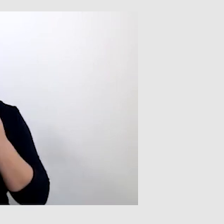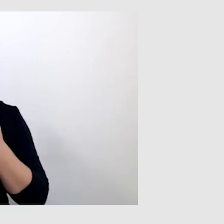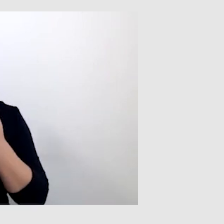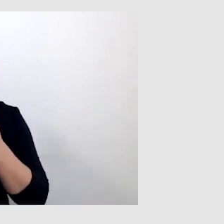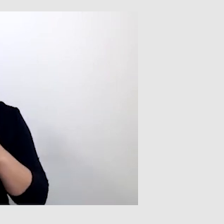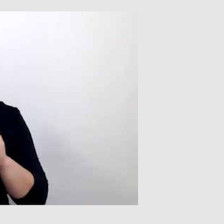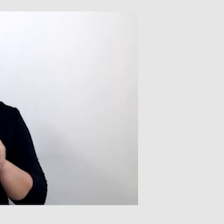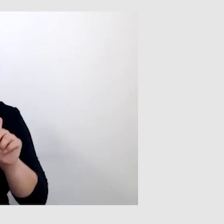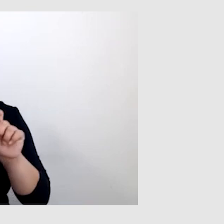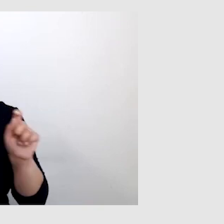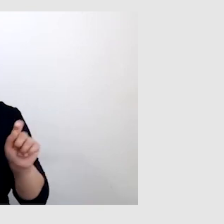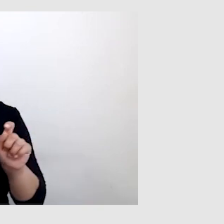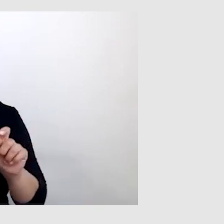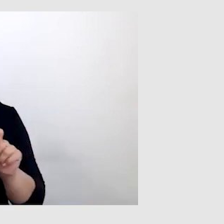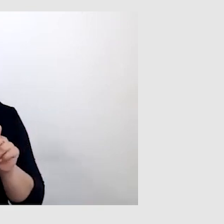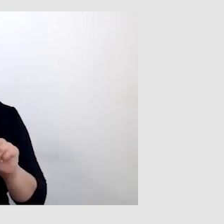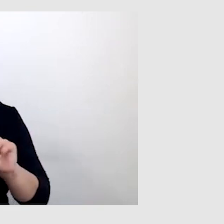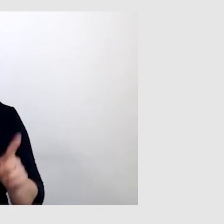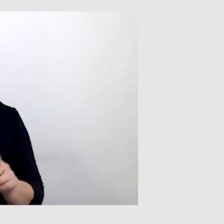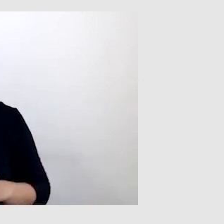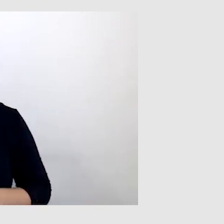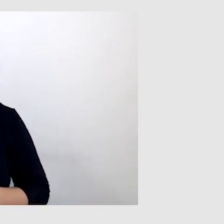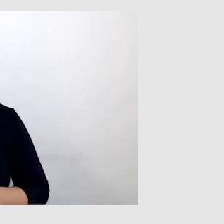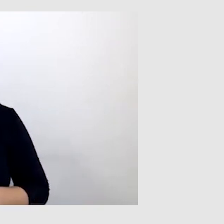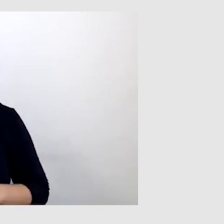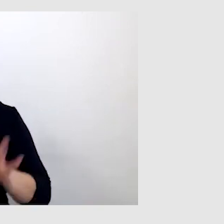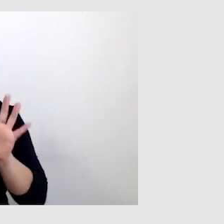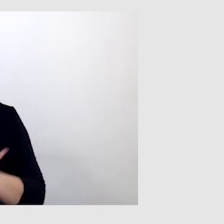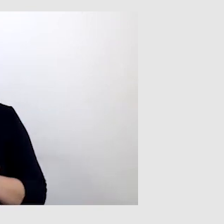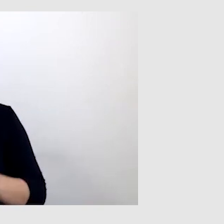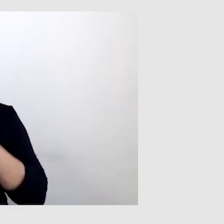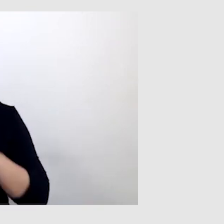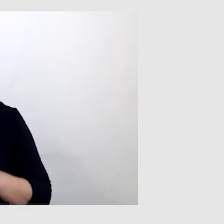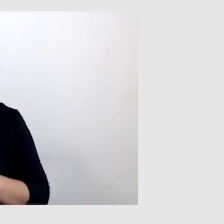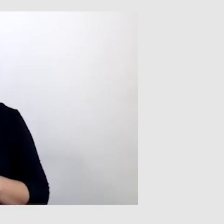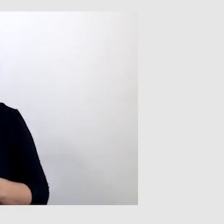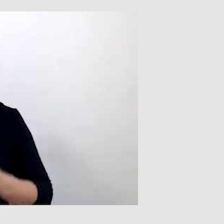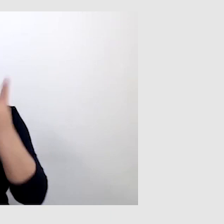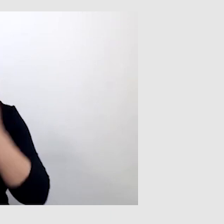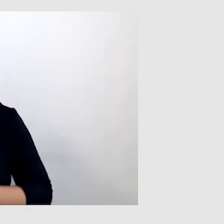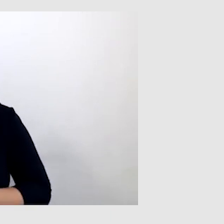Ale mniejsza z tym. Generalnie komunikacja wygląda tak, że czytam z ruchu warg,